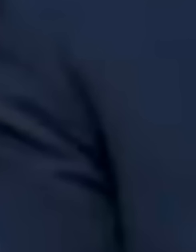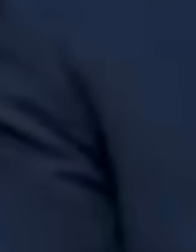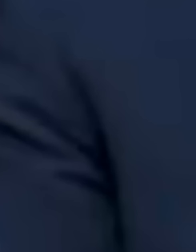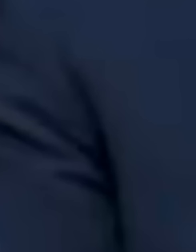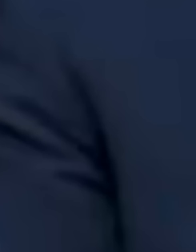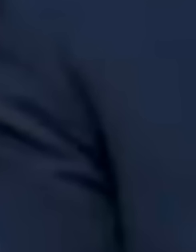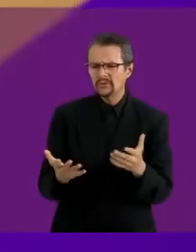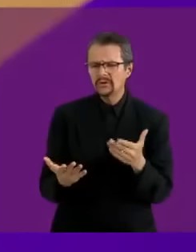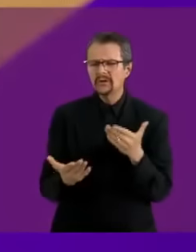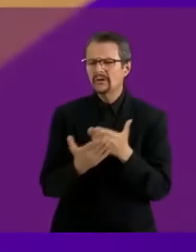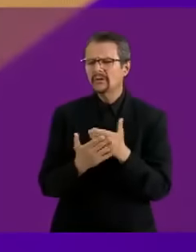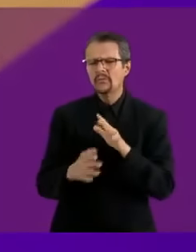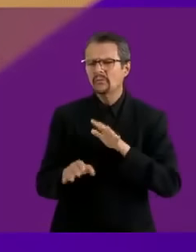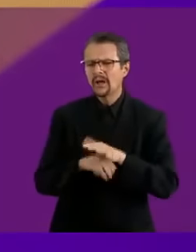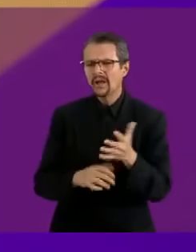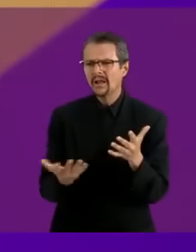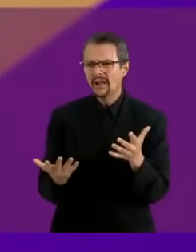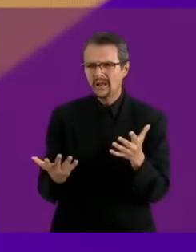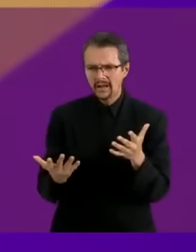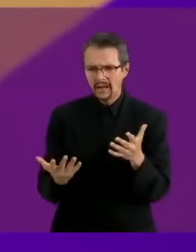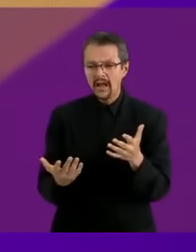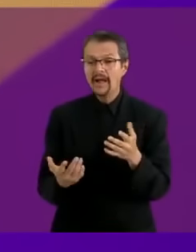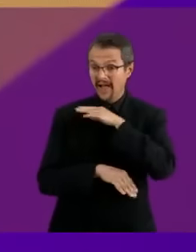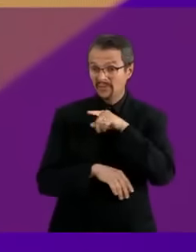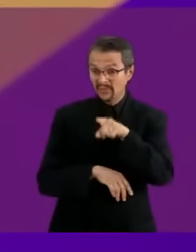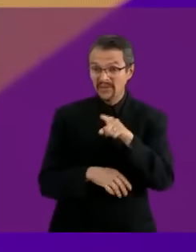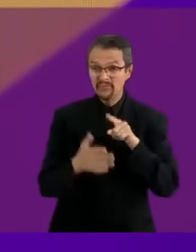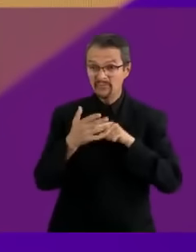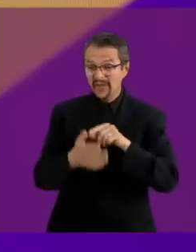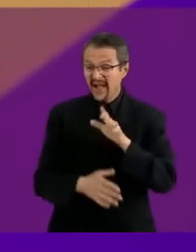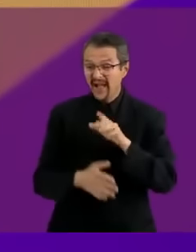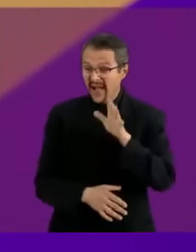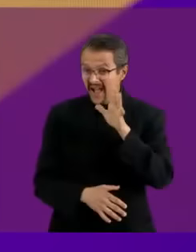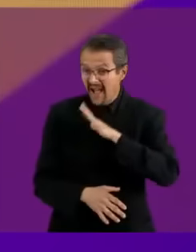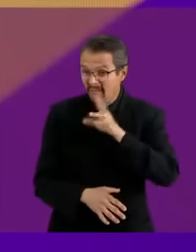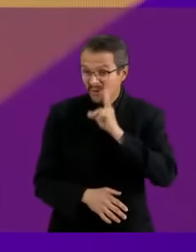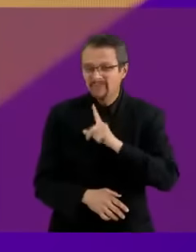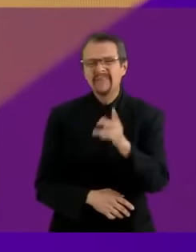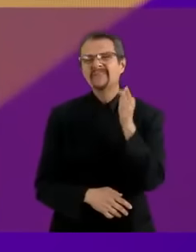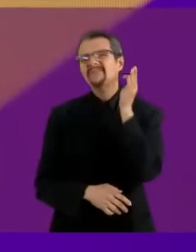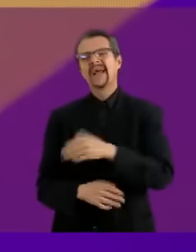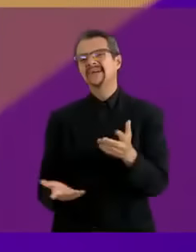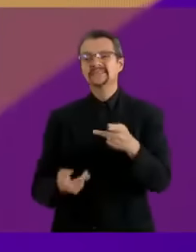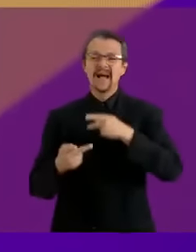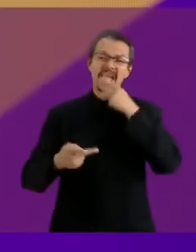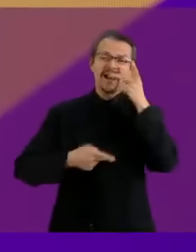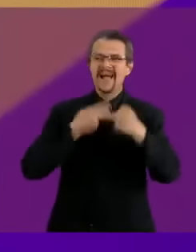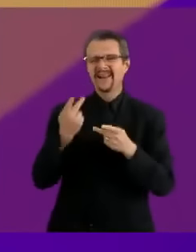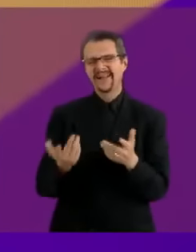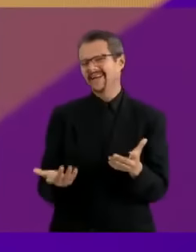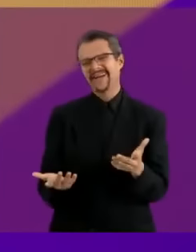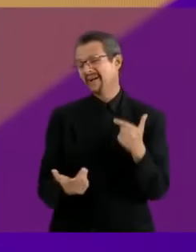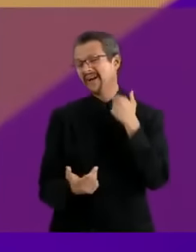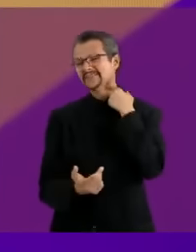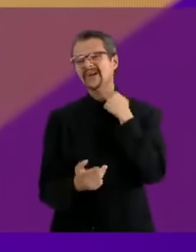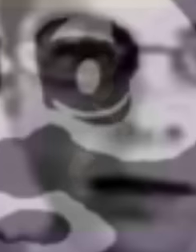Claudia, tu prueba que presentas es más falsa que tabasqueño guapo Subiré a mis redes sociales muchos videos de mi ano